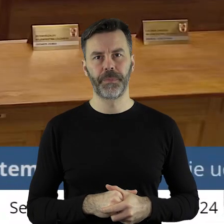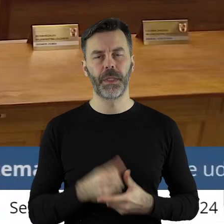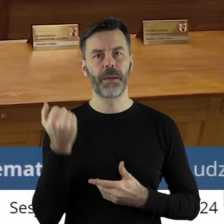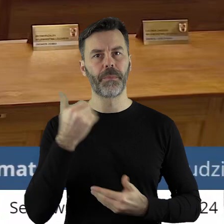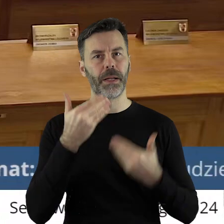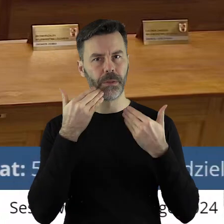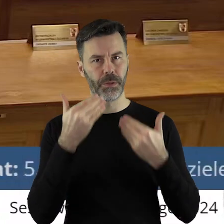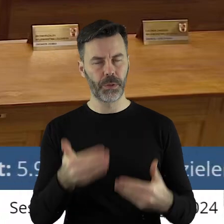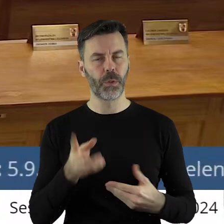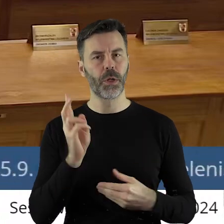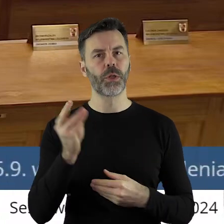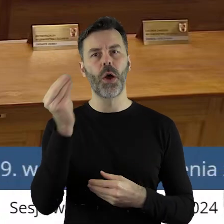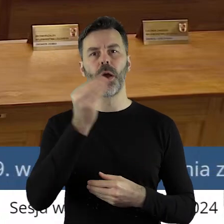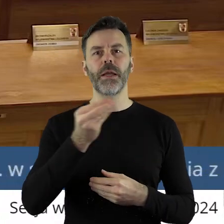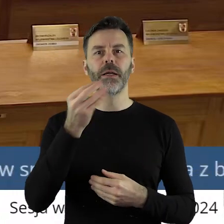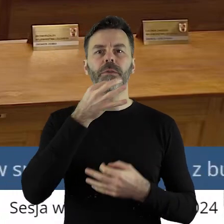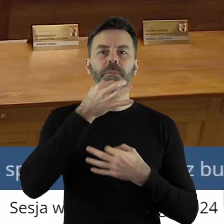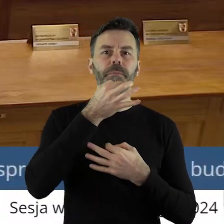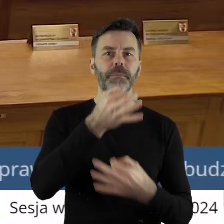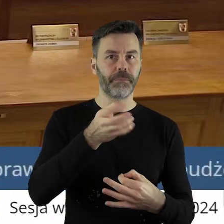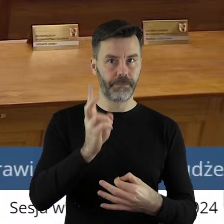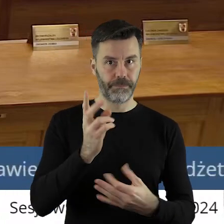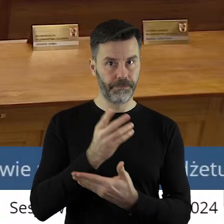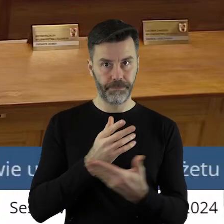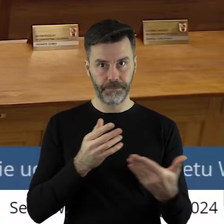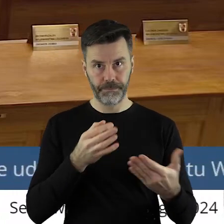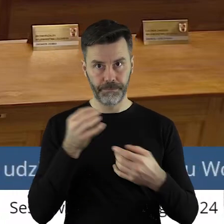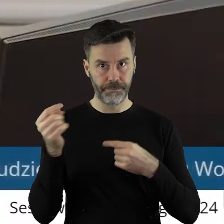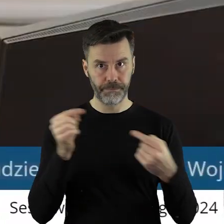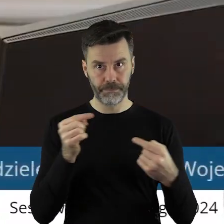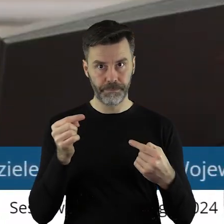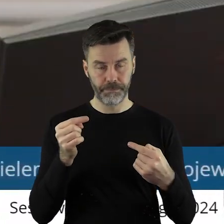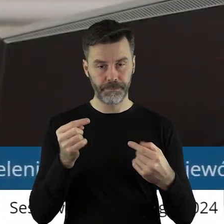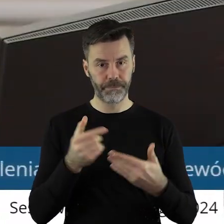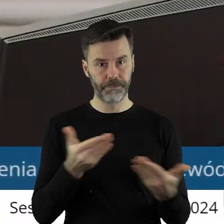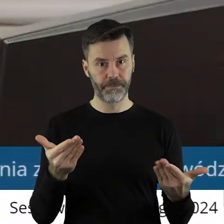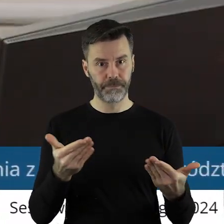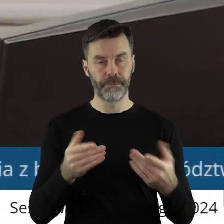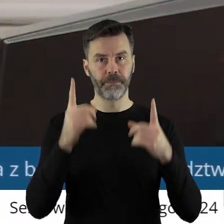Dziękuję bardzo. Czy ktoś z państwa radnych chciałby jeszcze zabrać głos w tym punkcie?